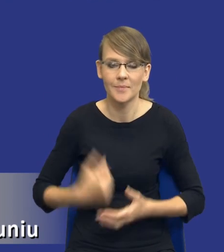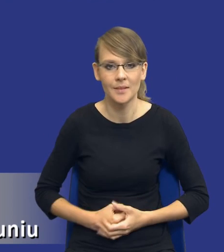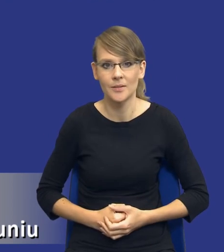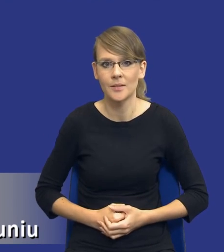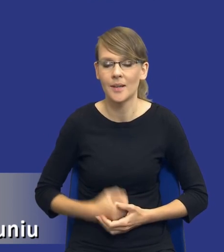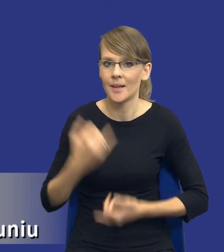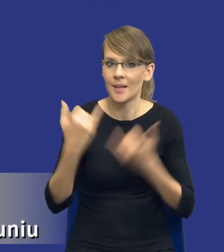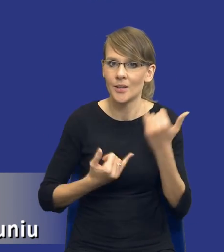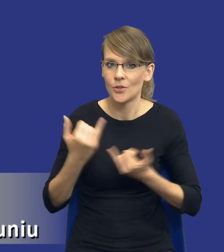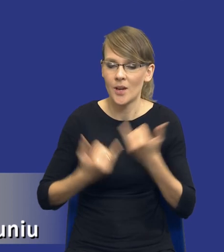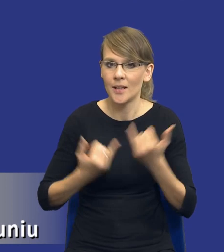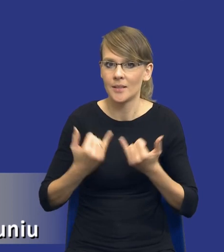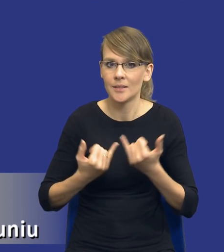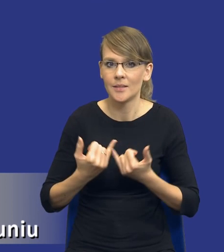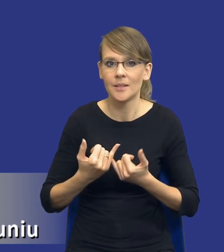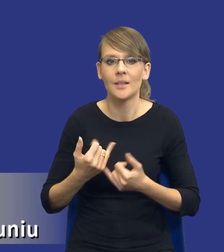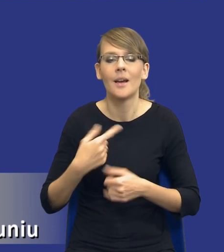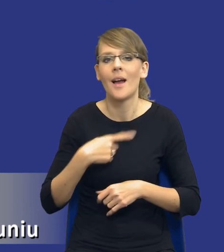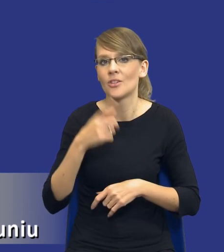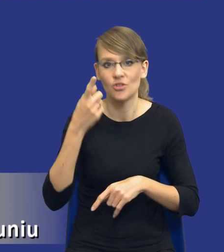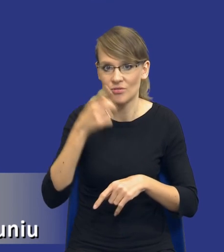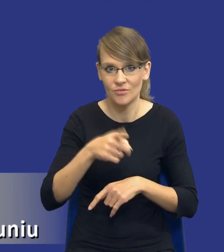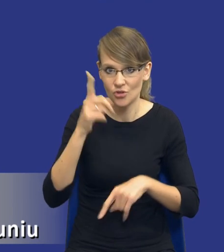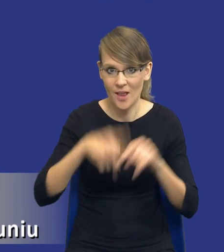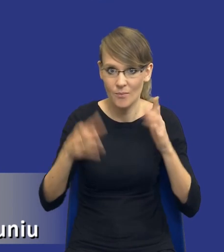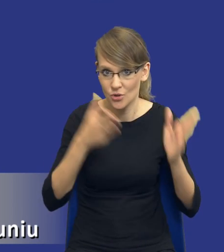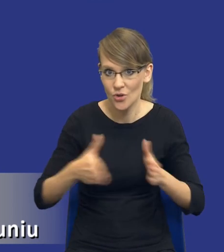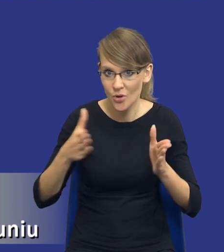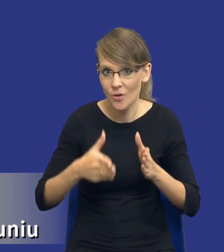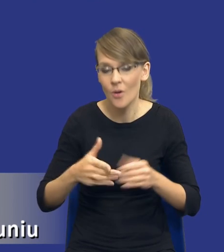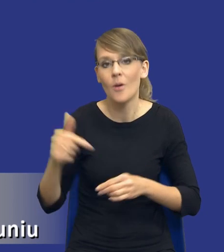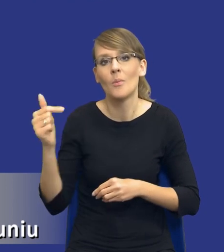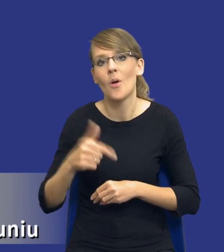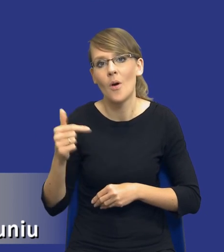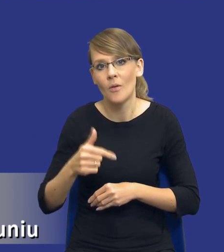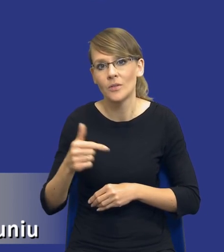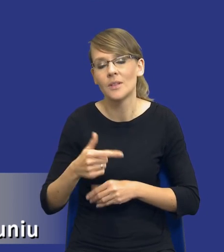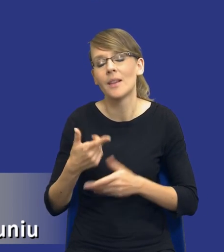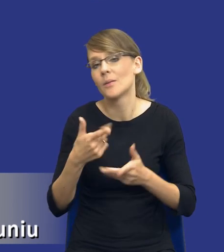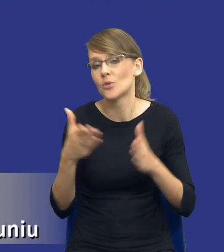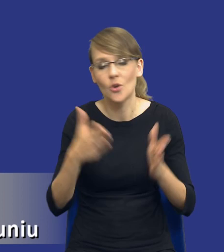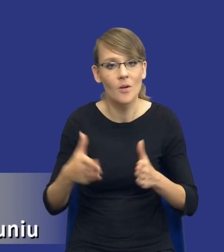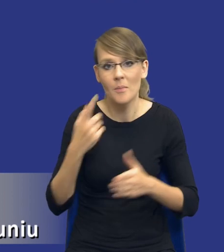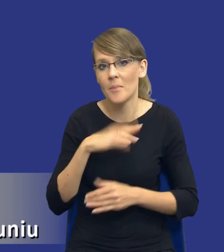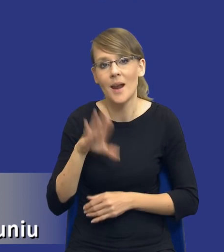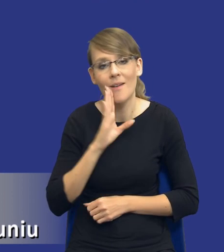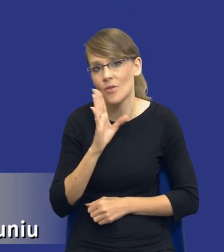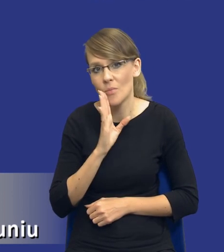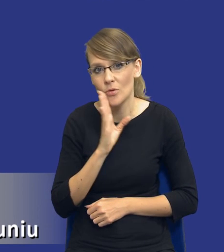czyli jeżeli źle się do czegoś przygotujesz, to powinieneś się przygotować do tego, że najprawdopodobniej,